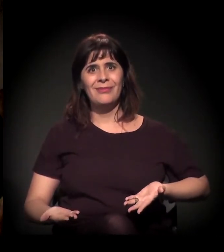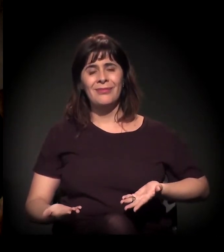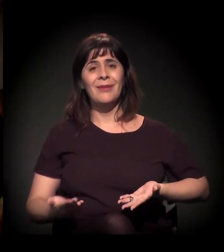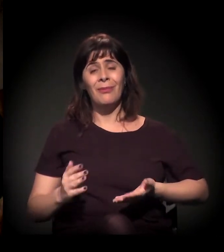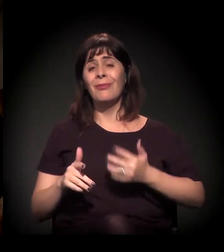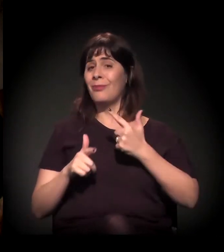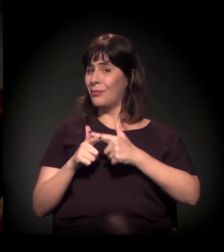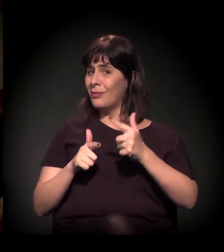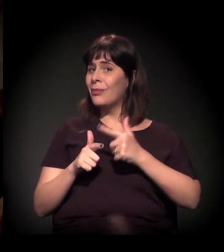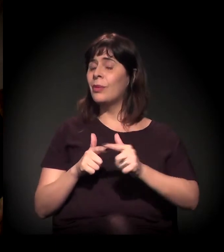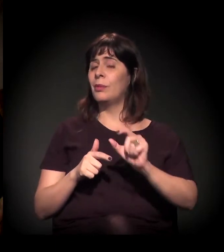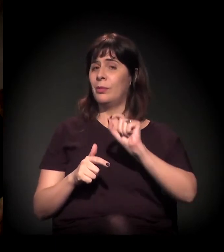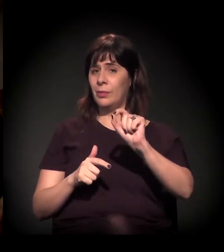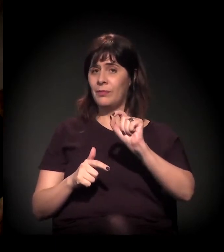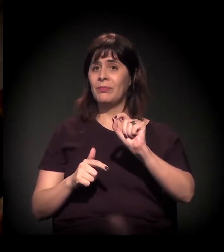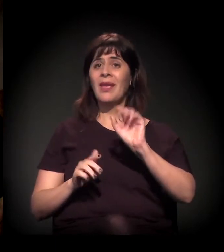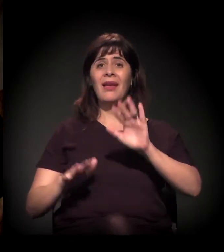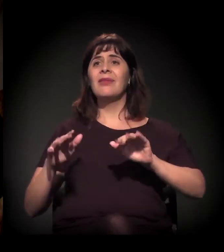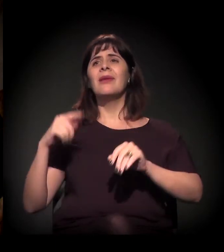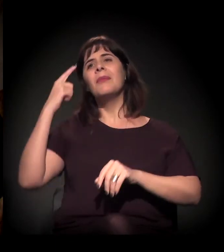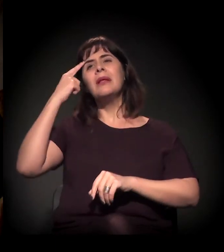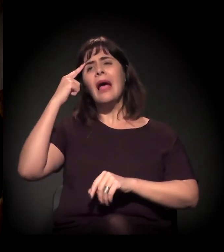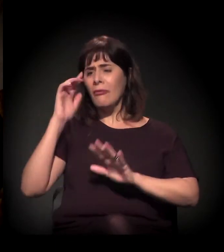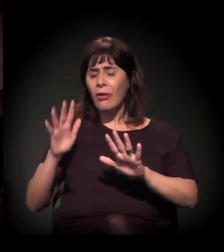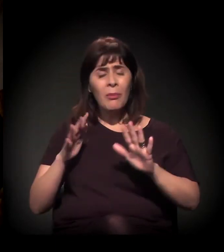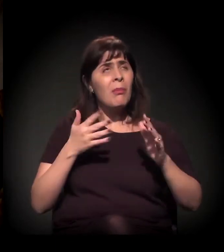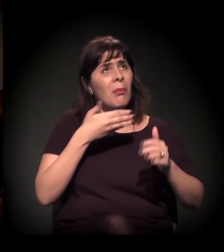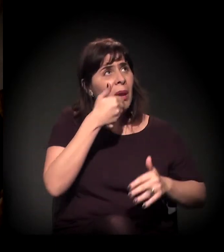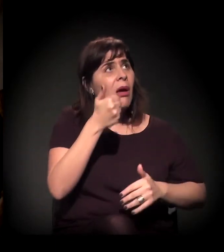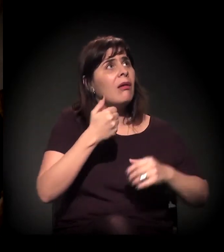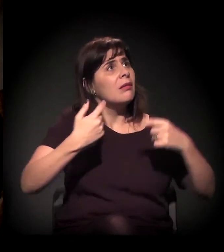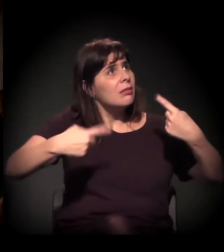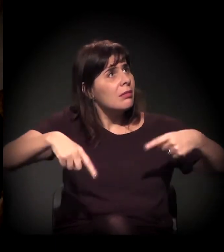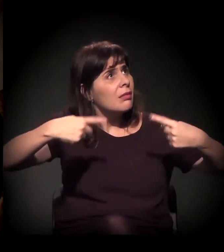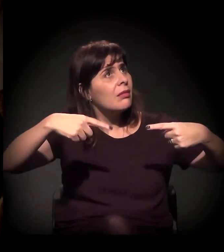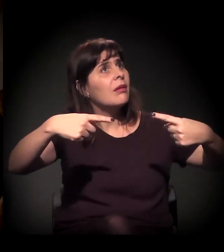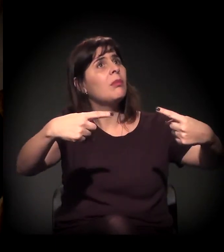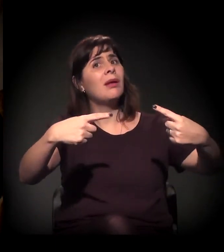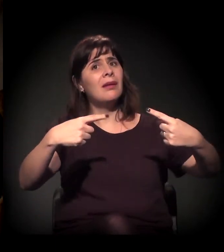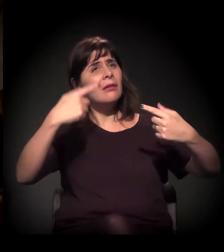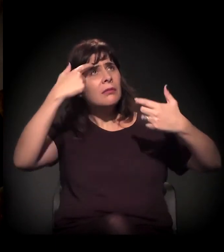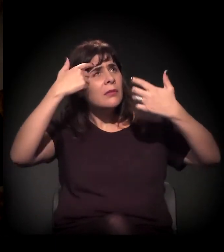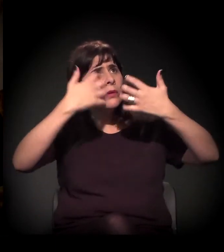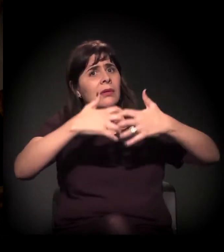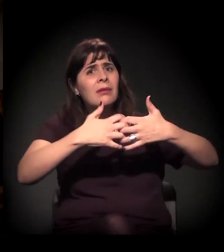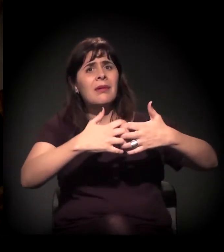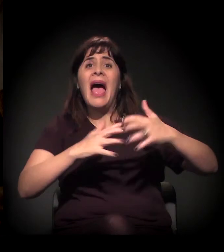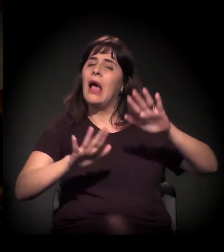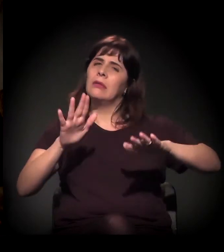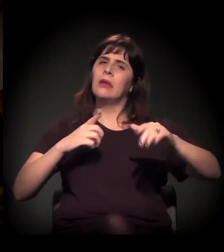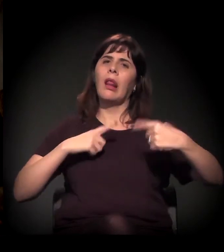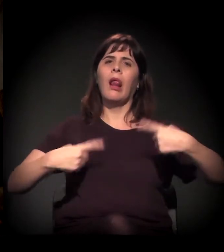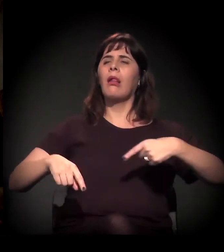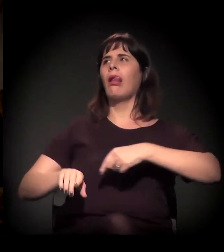Às vezes, a gente tenta levar o debate para o racional, porque o debate que a gente está enfrentando é um debate mal-intencionado.